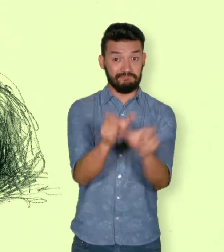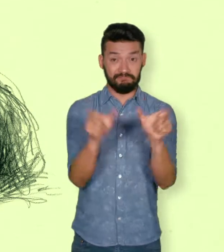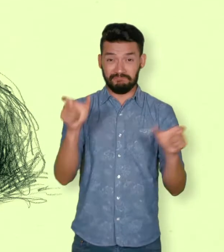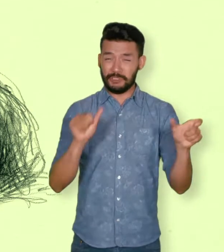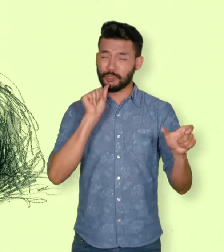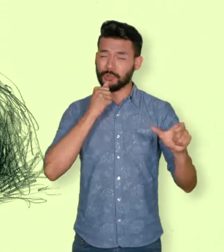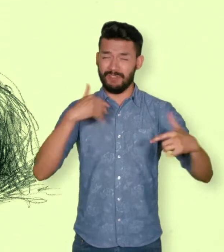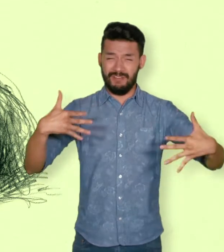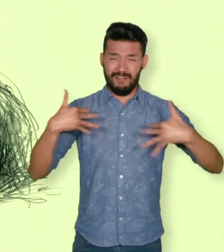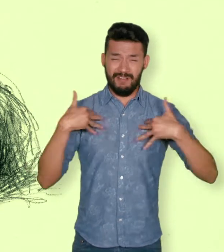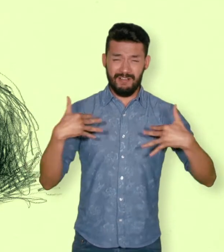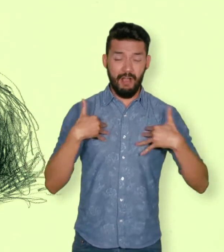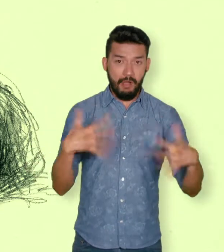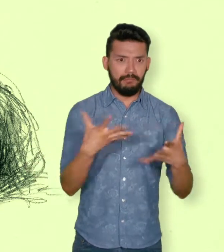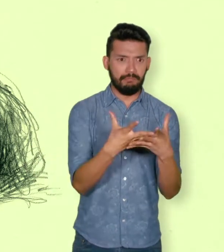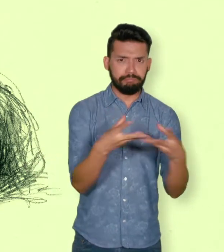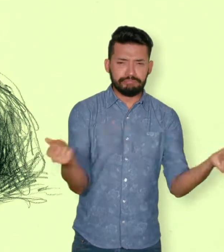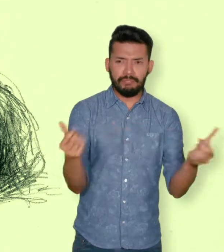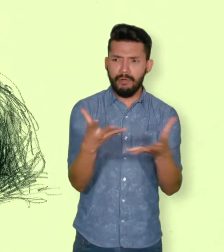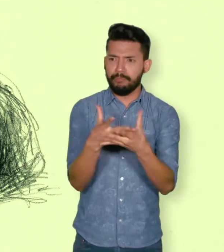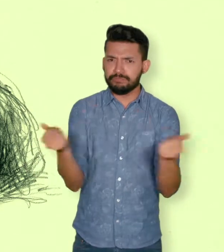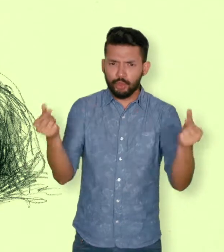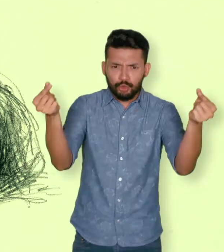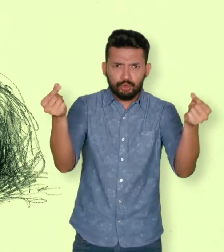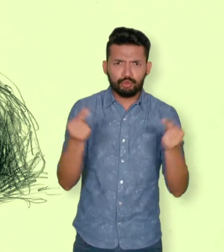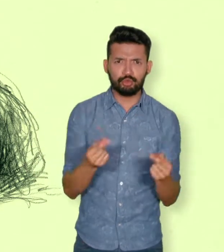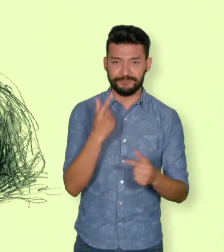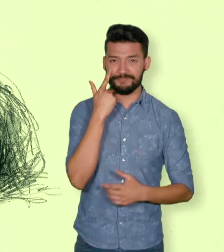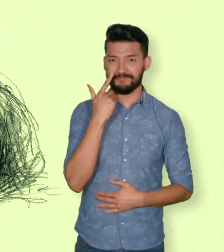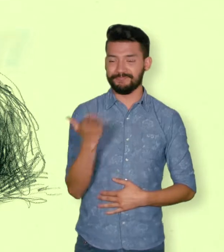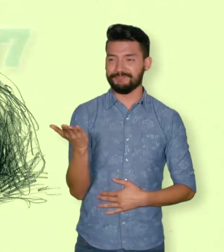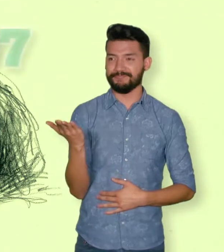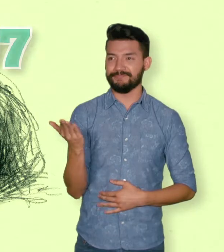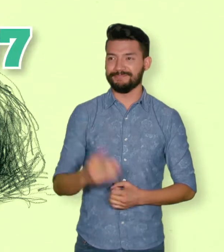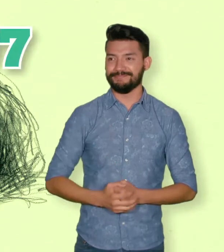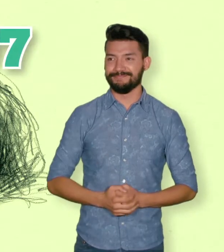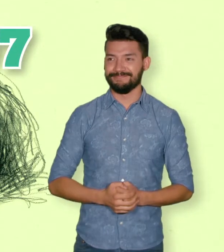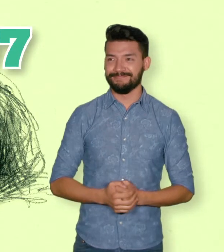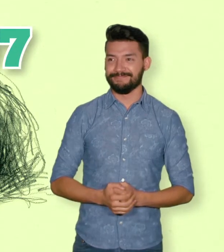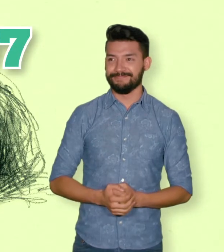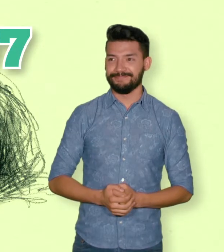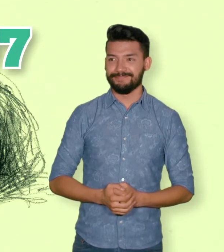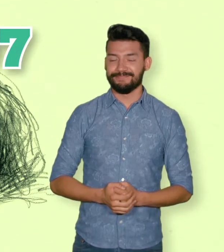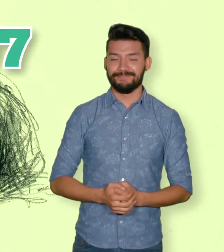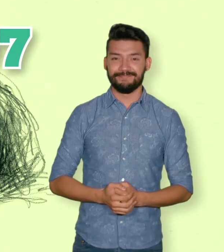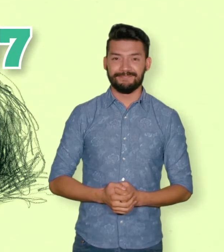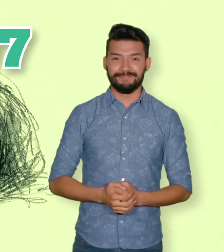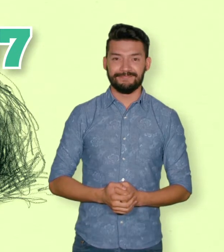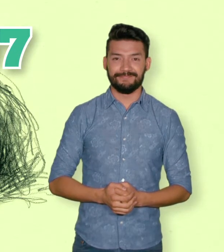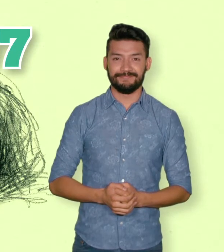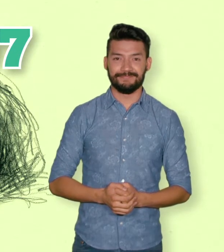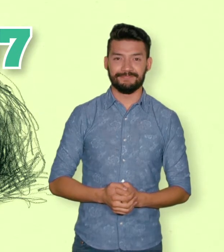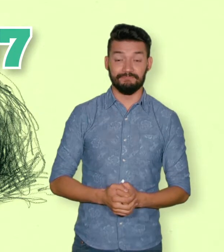al 31 de marzo del 2013, el RUV reportó 25.007 desaparecidos